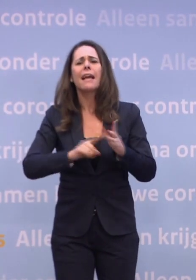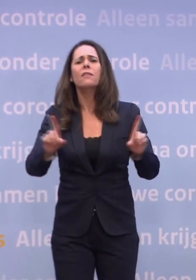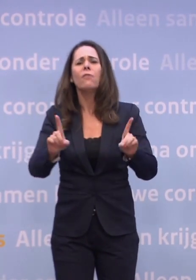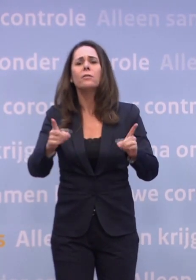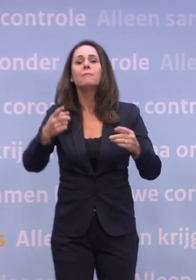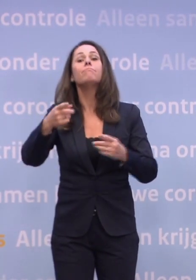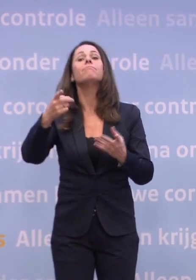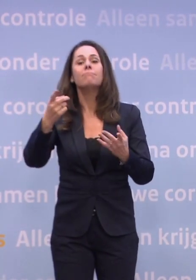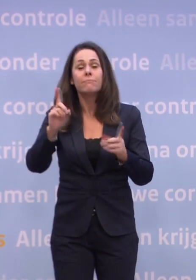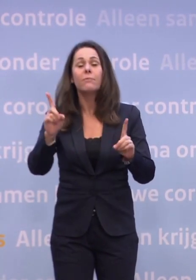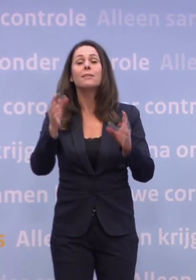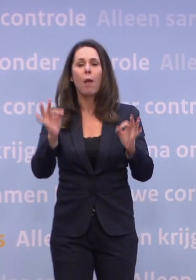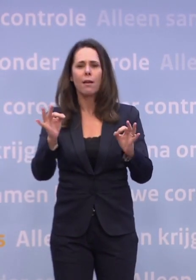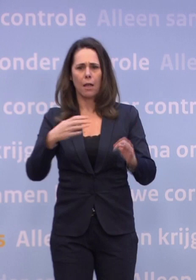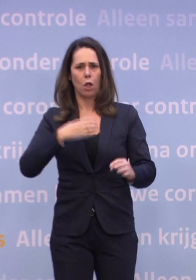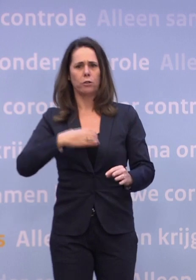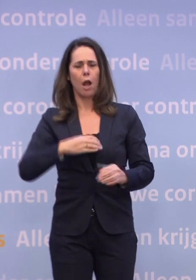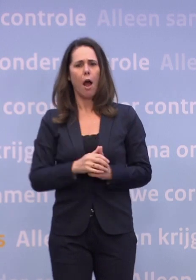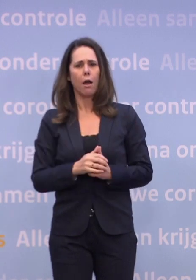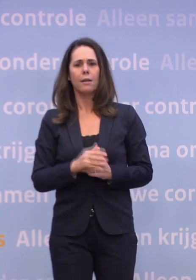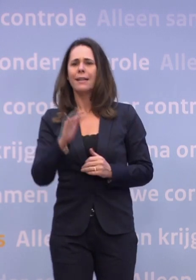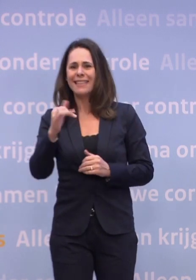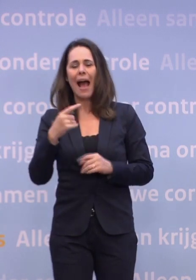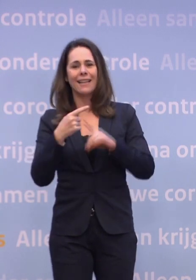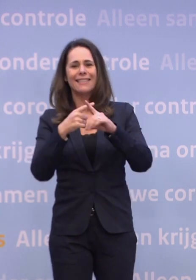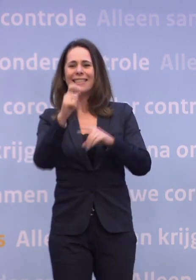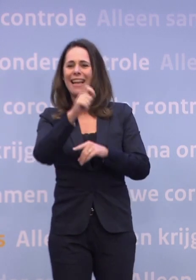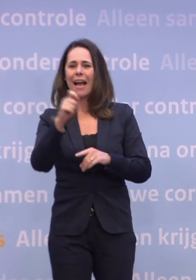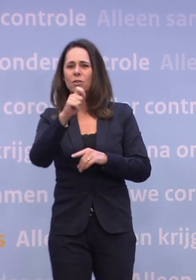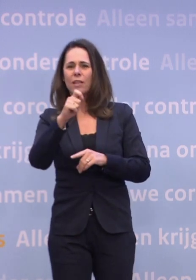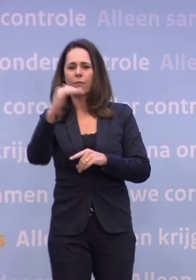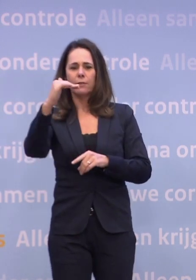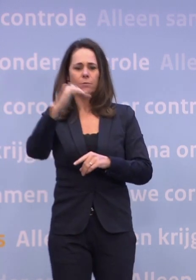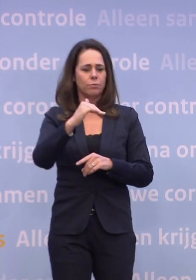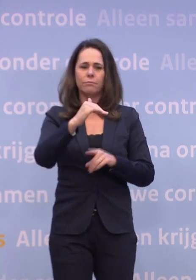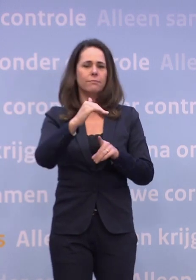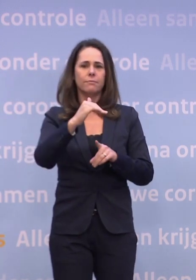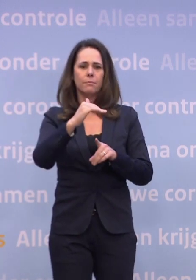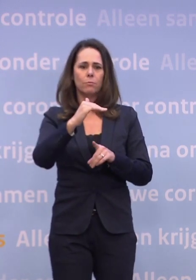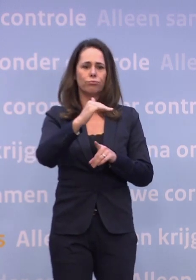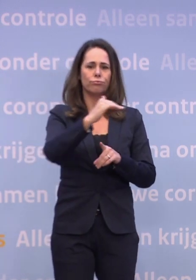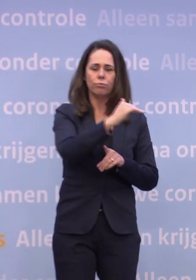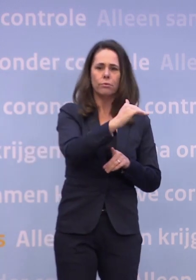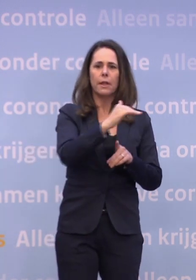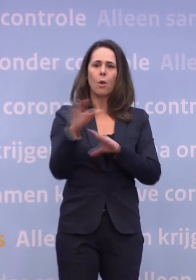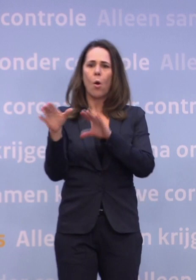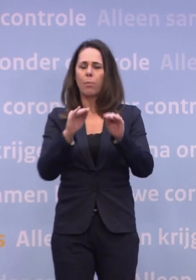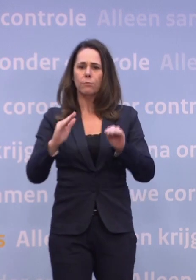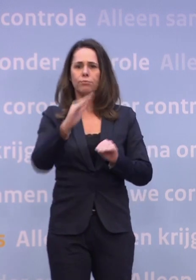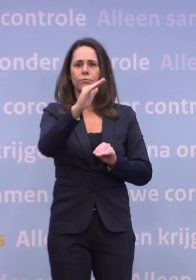Dus ja, inderdaad, de ziekenhuiscijfers zijn gestopt met dalen... ...en de besmettingscijfers zijn begonnen met stijgen. Dat is geen goed teken, helemaal niet zelfs.